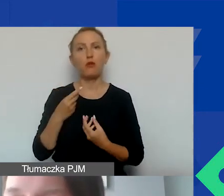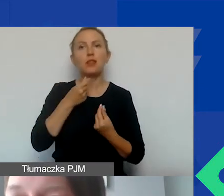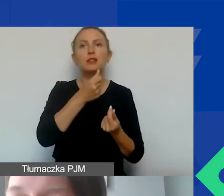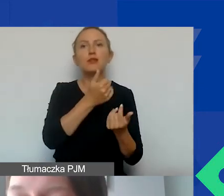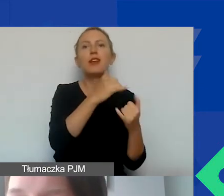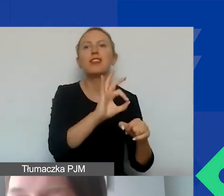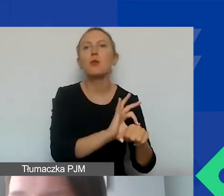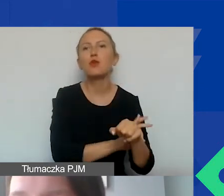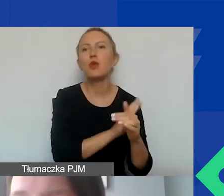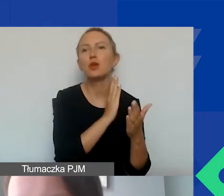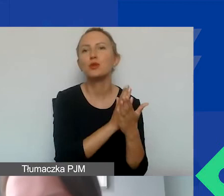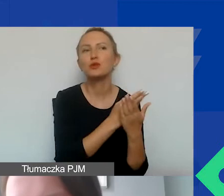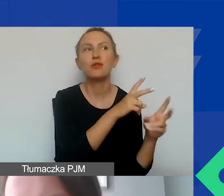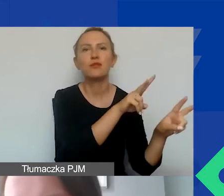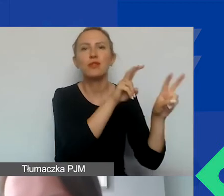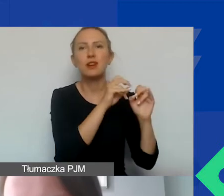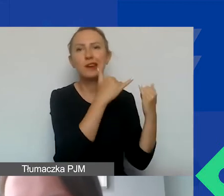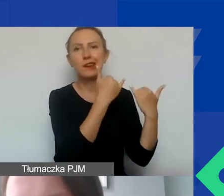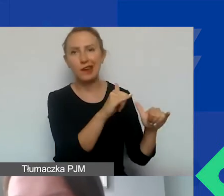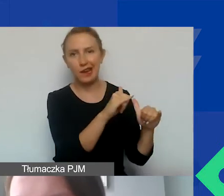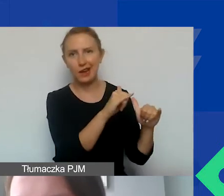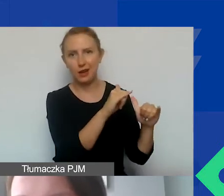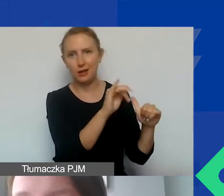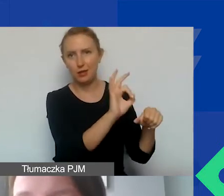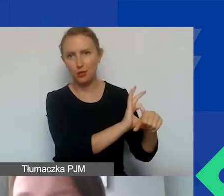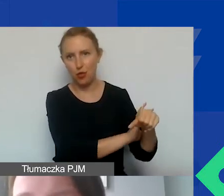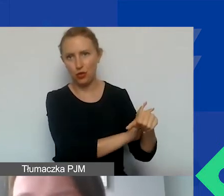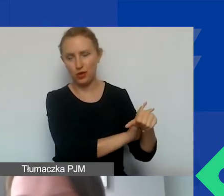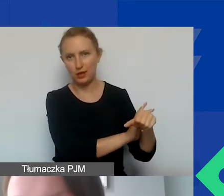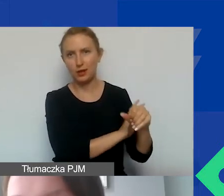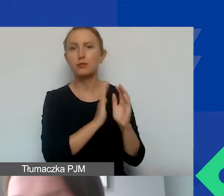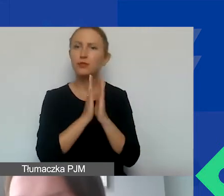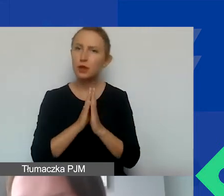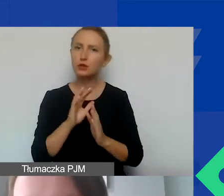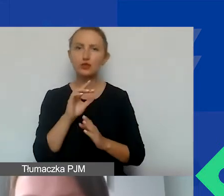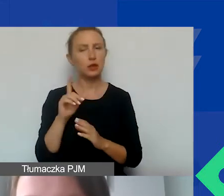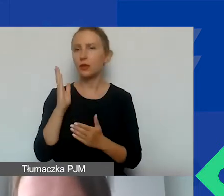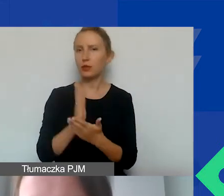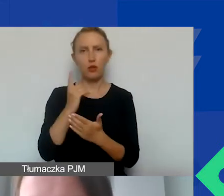który już jest finansowany z jakiegoś innego źródła. Prosimy o samodzielne, nowe projekty,